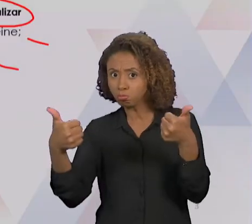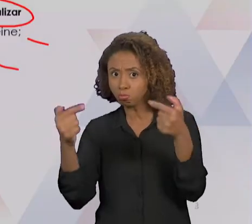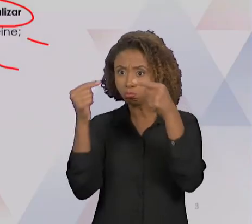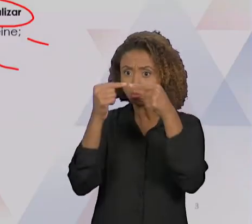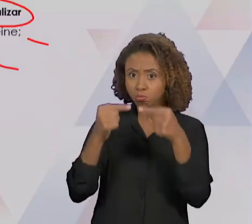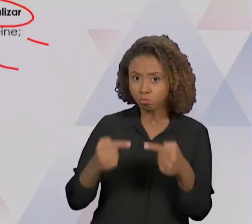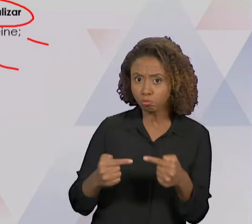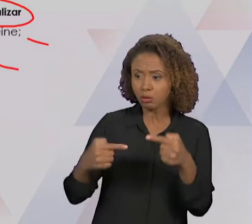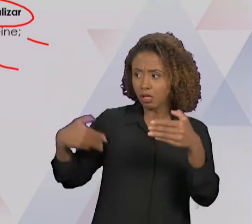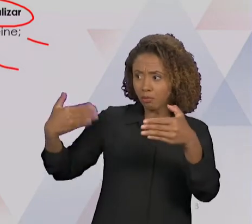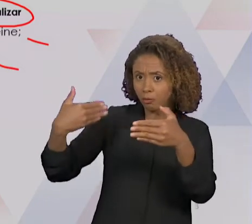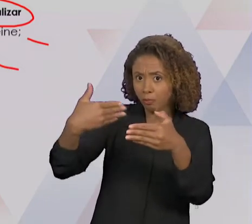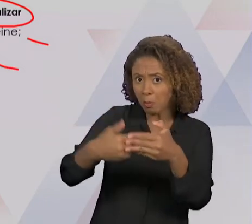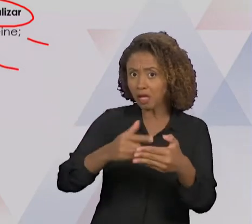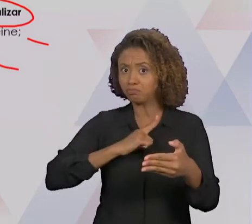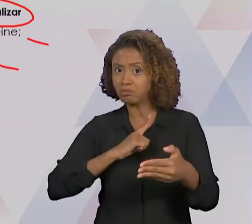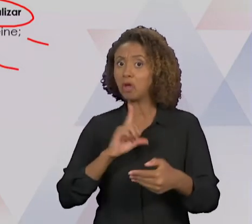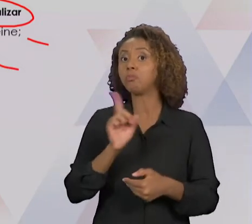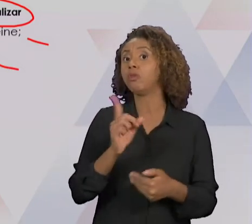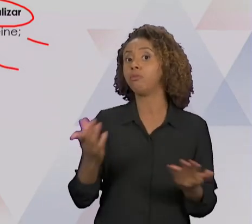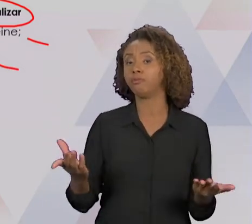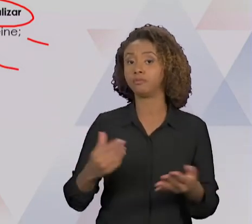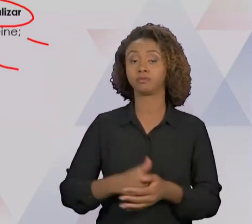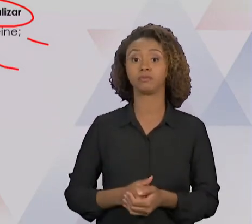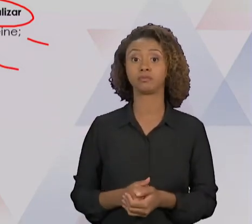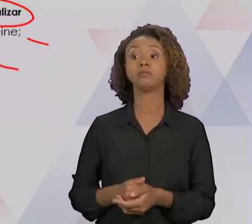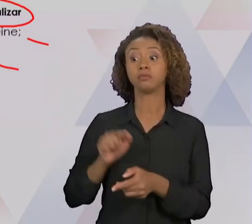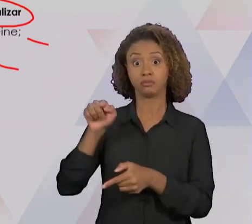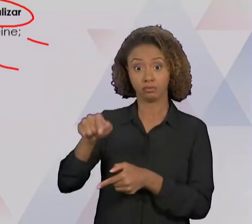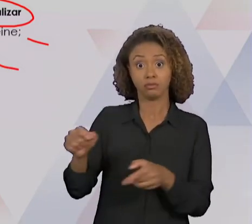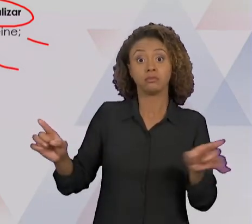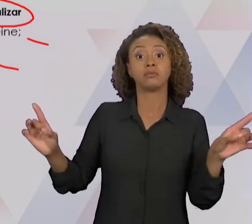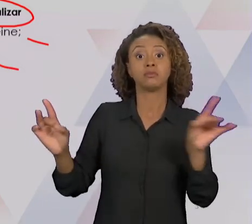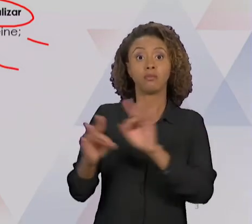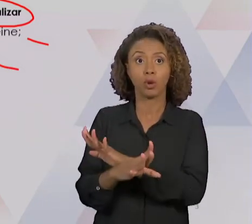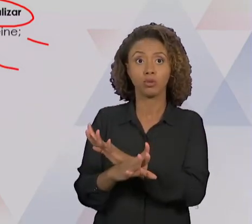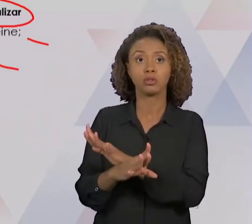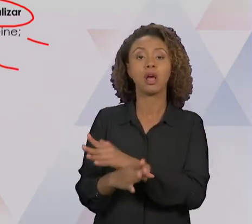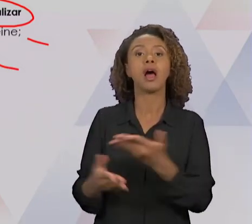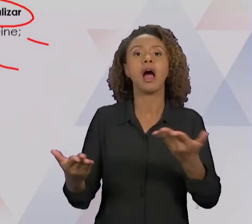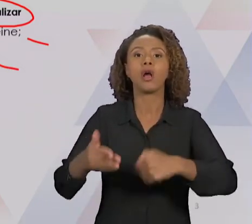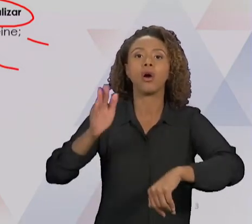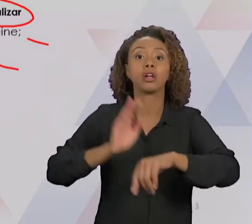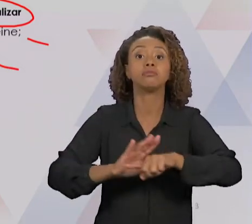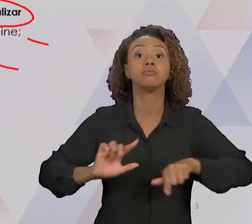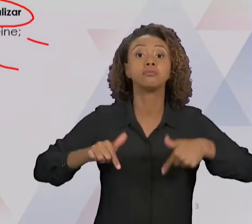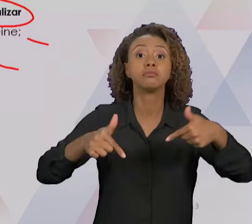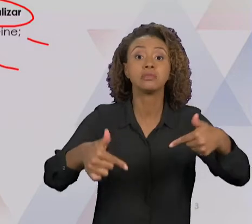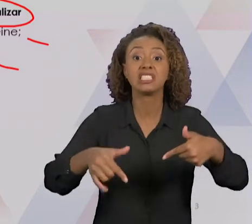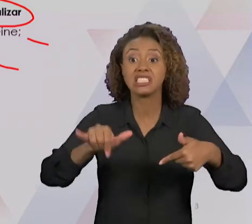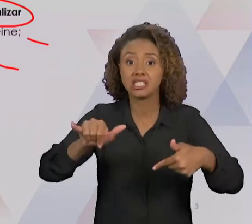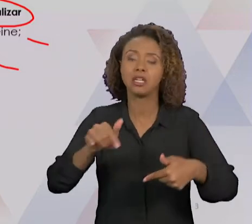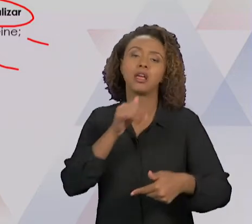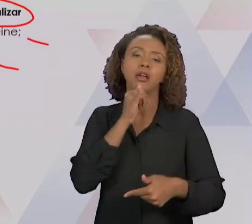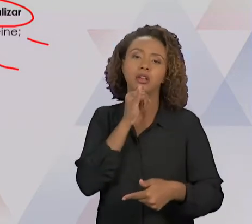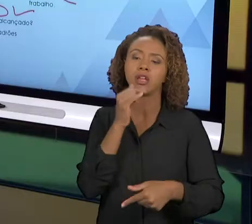APÓS ISSO A GENTE VAI AGIR PARA EVENTUAIS AJUSTES QUE SEJAM NECESSÁRIO CASO ESSAS METAS E PADRÕES